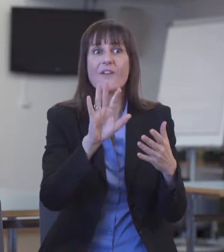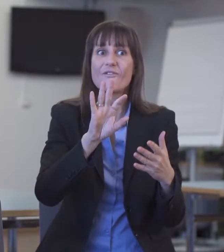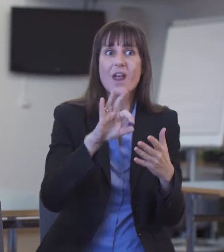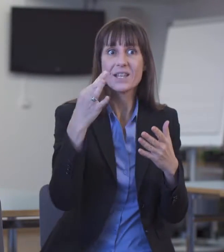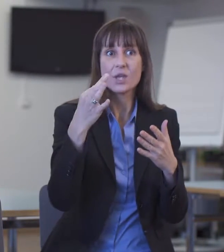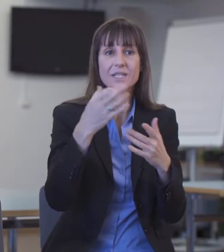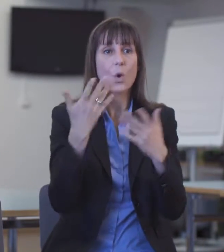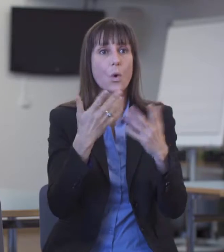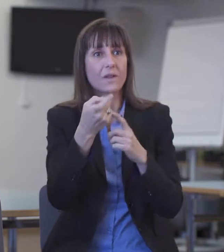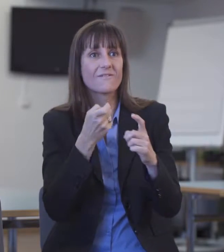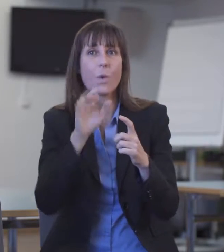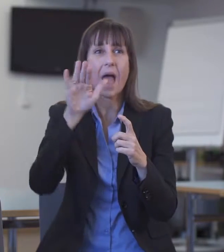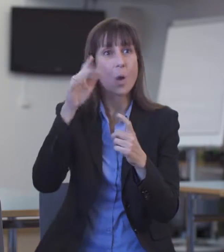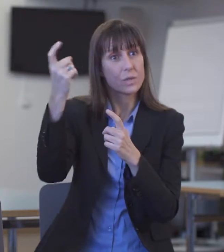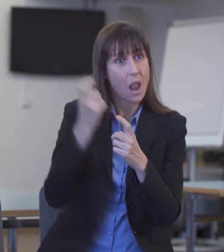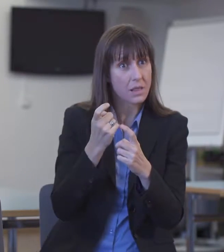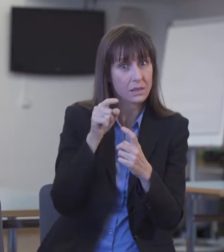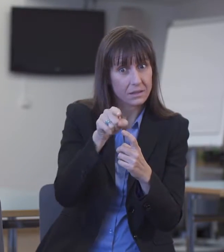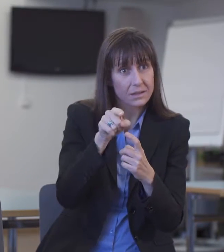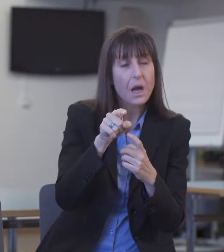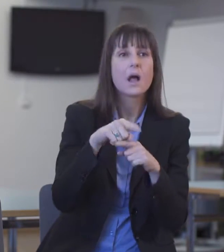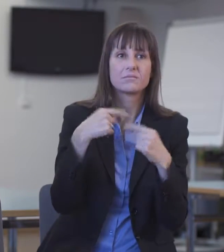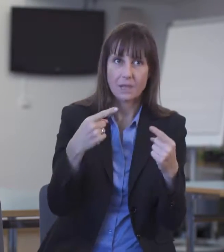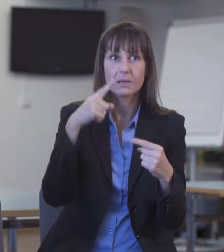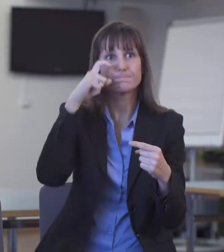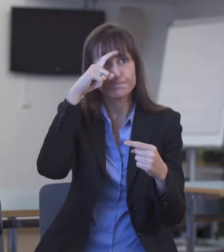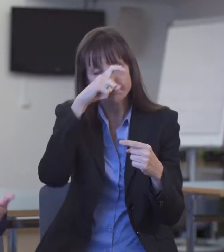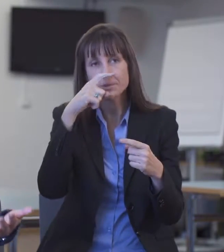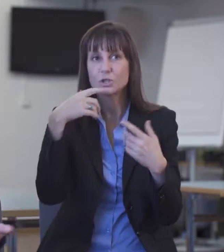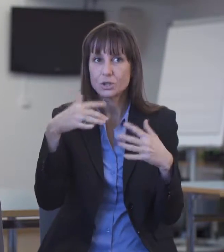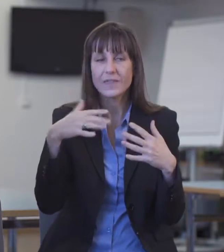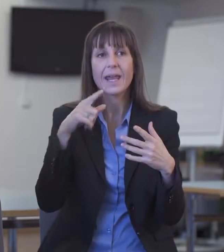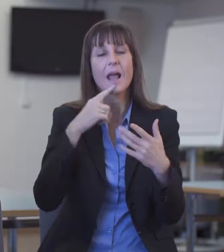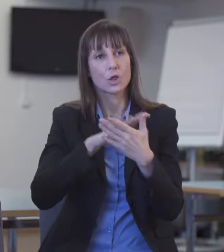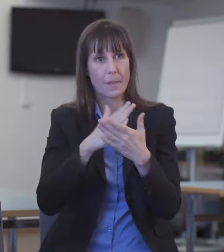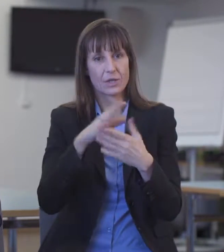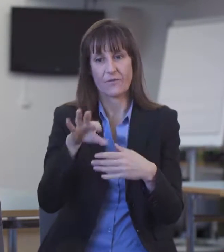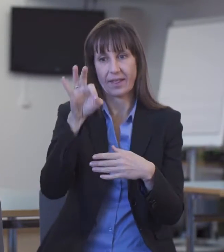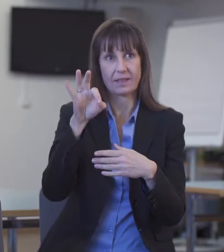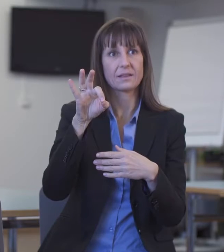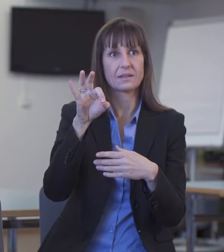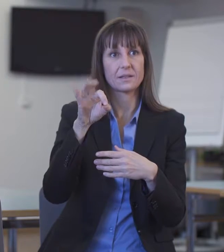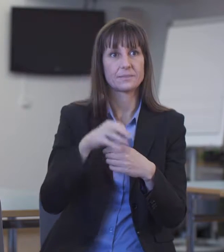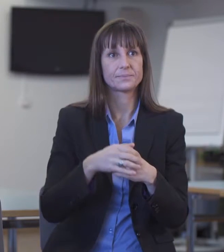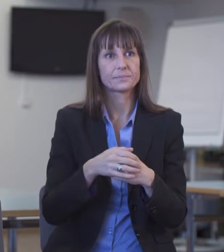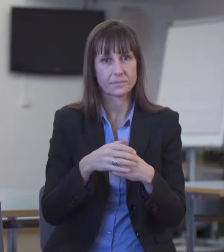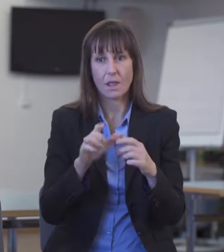Dann haben wir Probleme, Dolmetscher zu finden und die Situation lösen zu können, weil